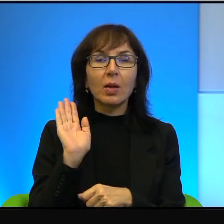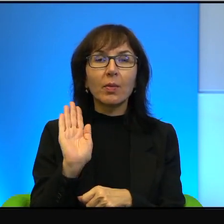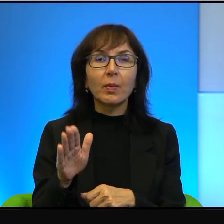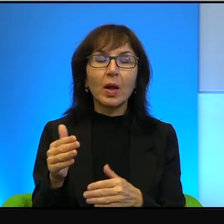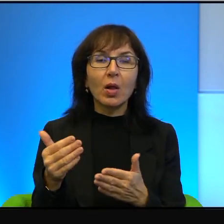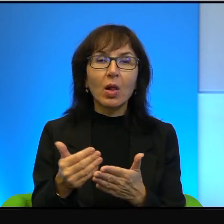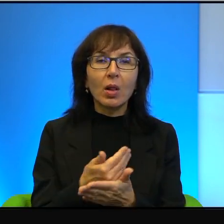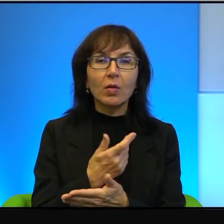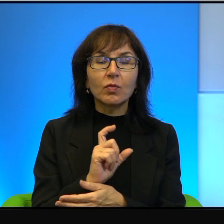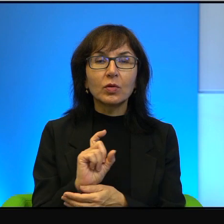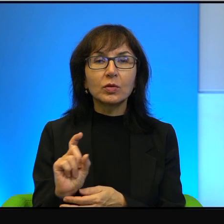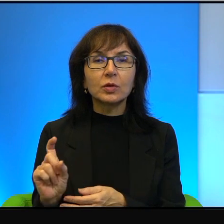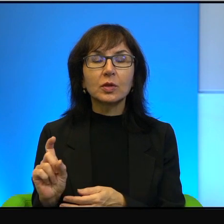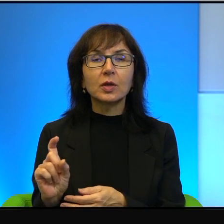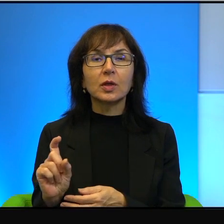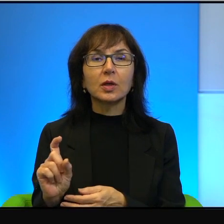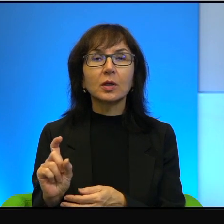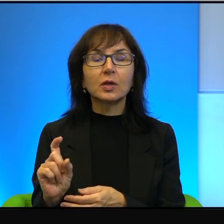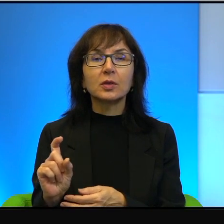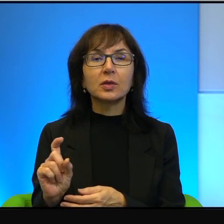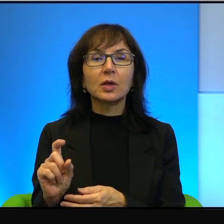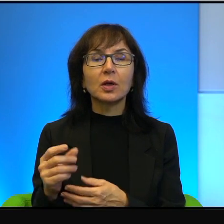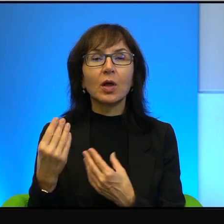co jest zresztą prawdą, najnowszą, najbardziej doskonałą techniką wojskową.